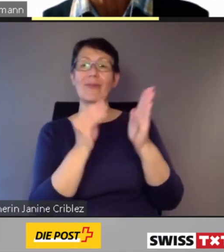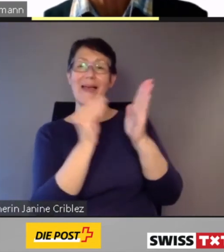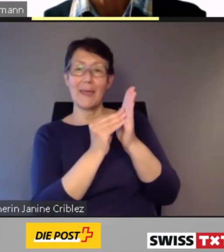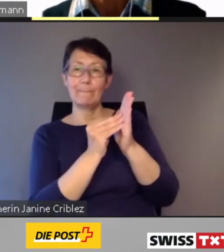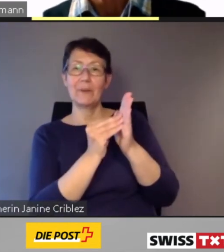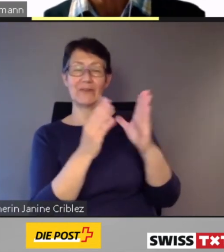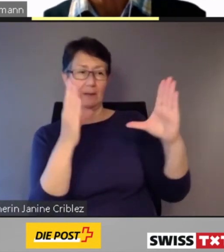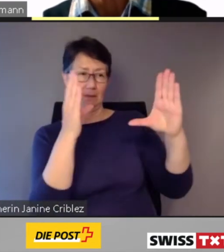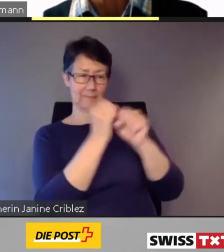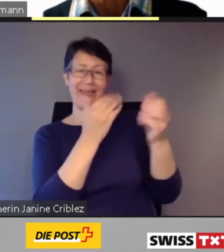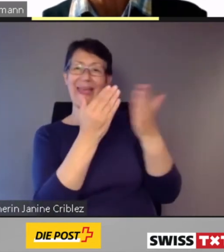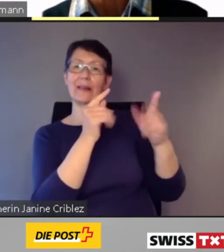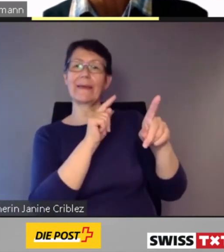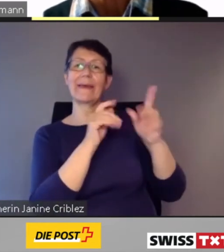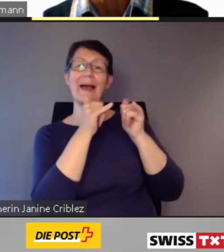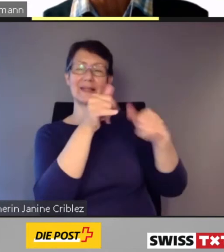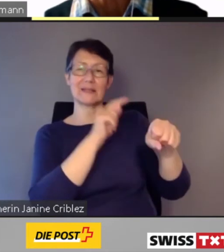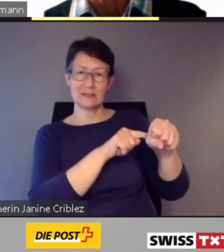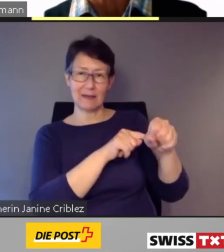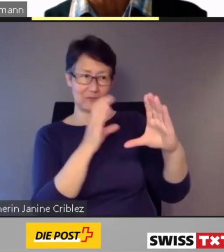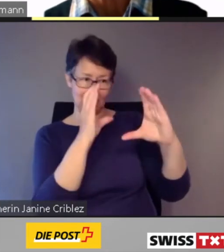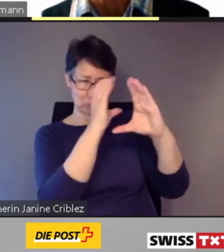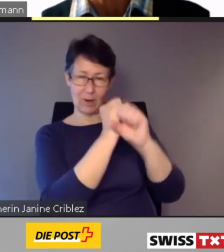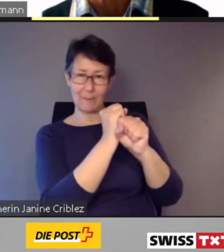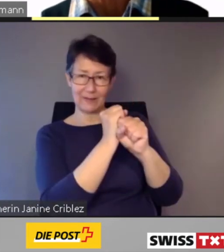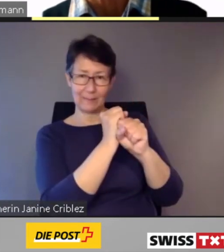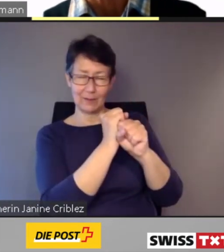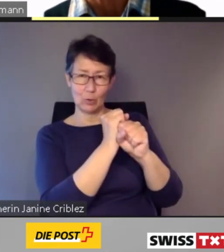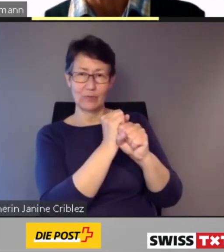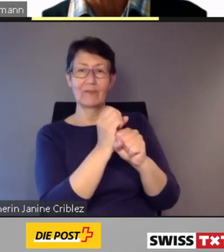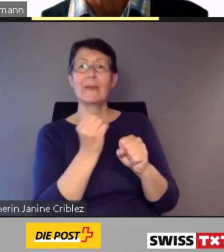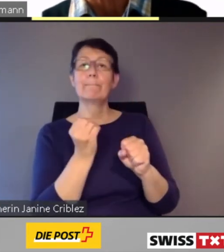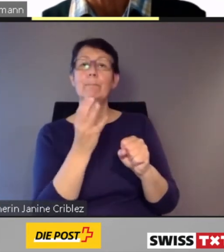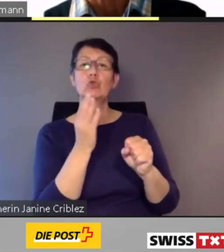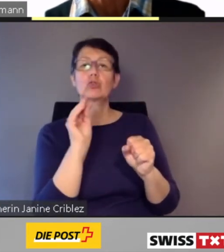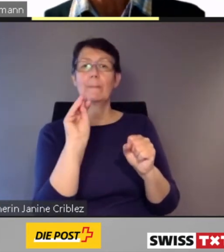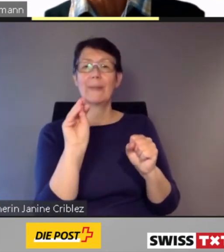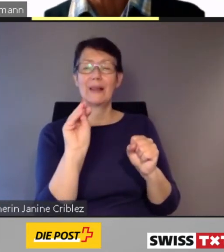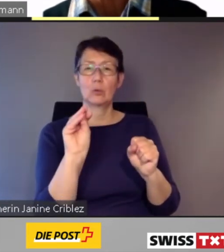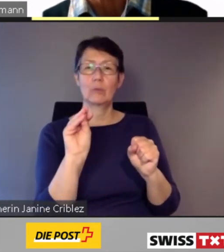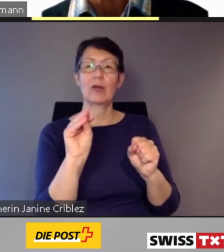Die App bündelt Fahrten mit mehreren Reisezeiten. Sie meldet Verspätungen.